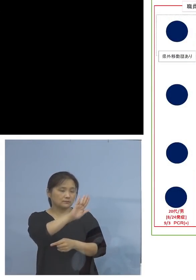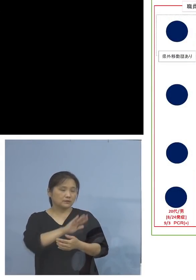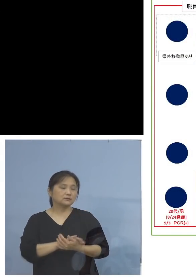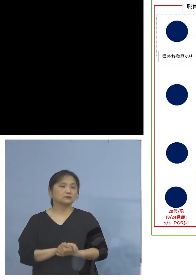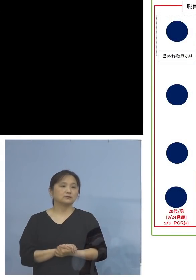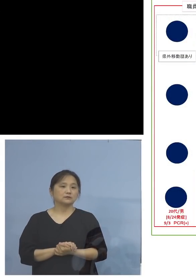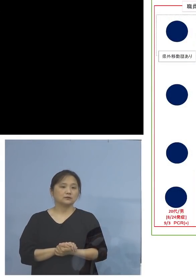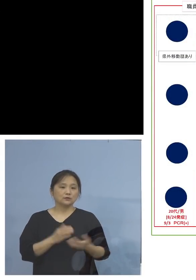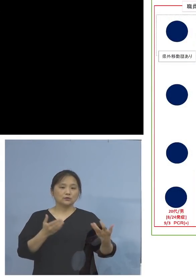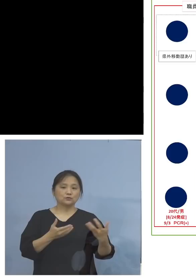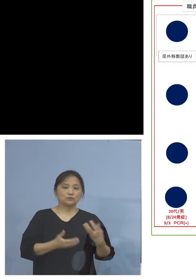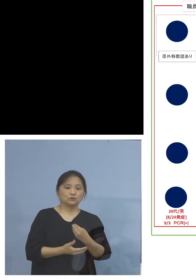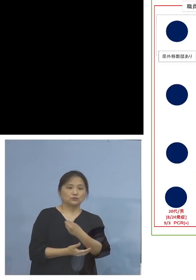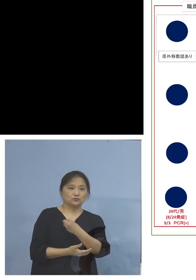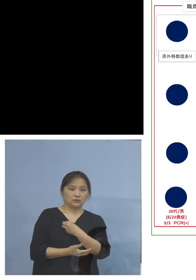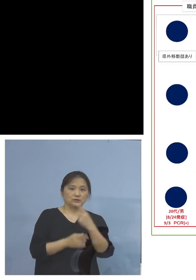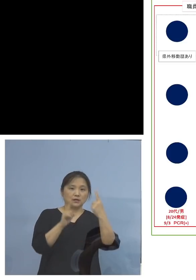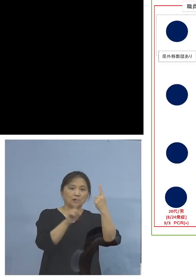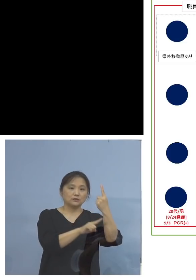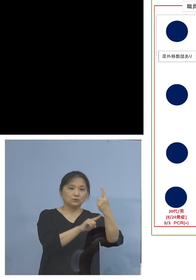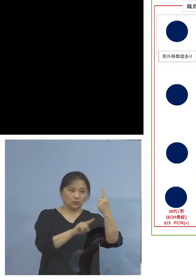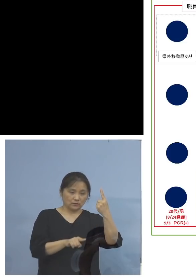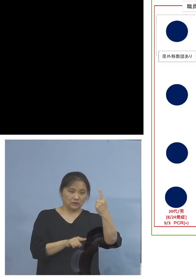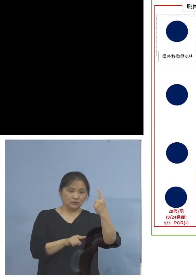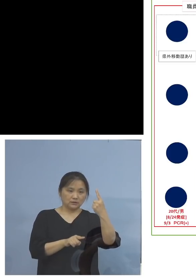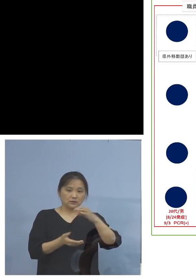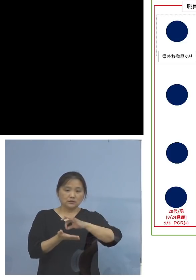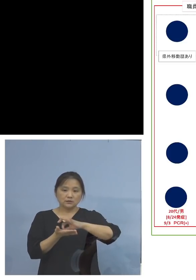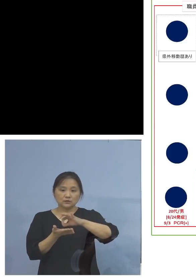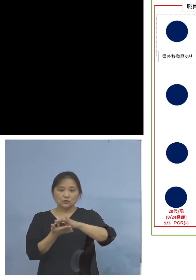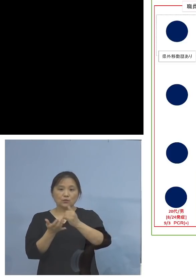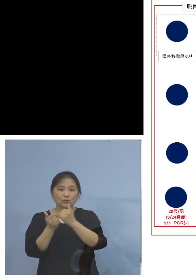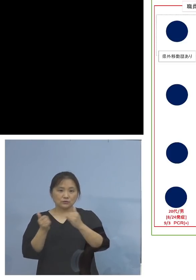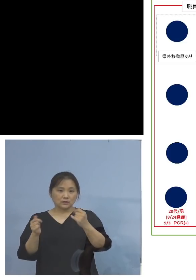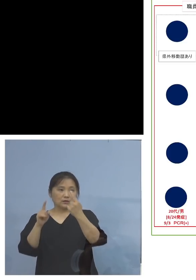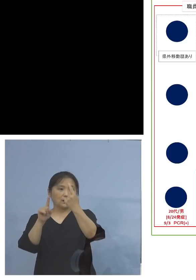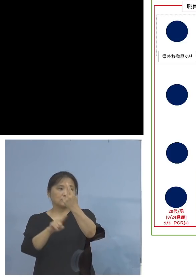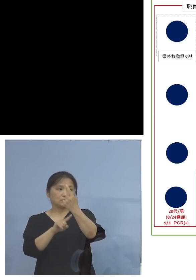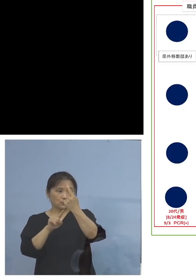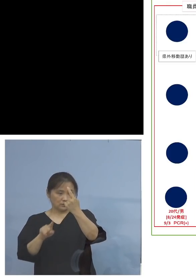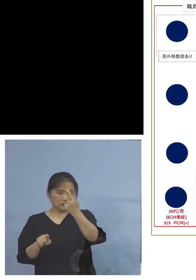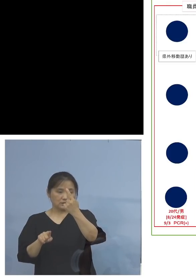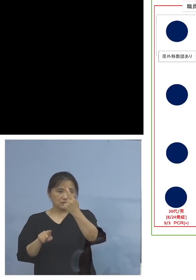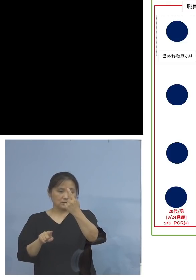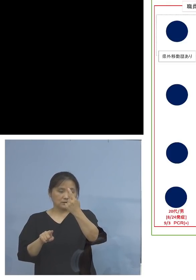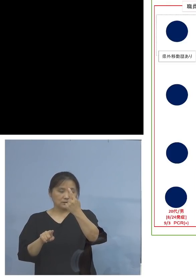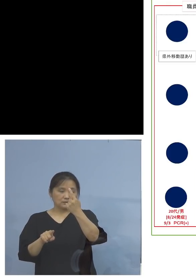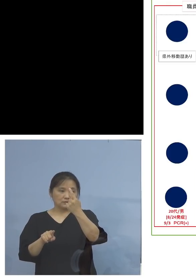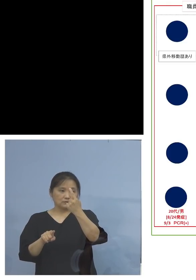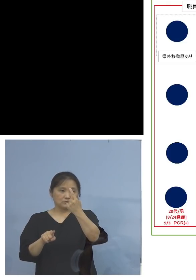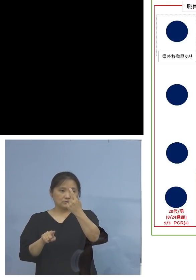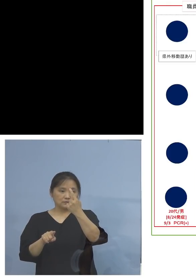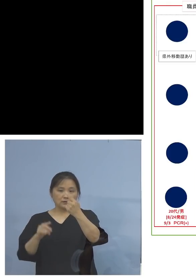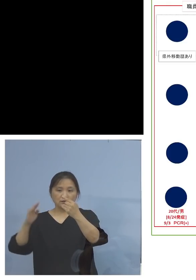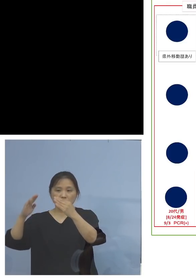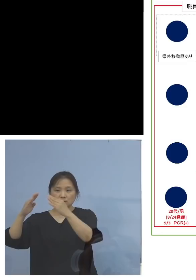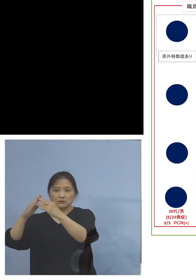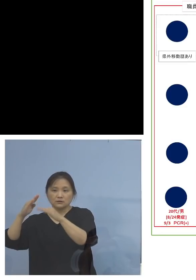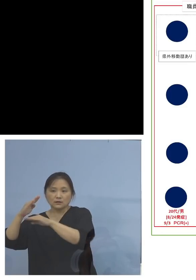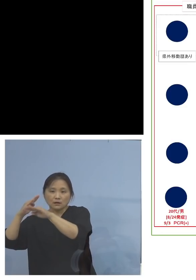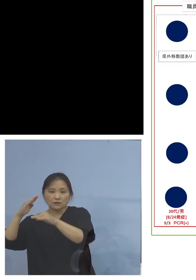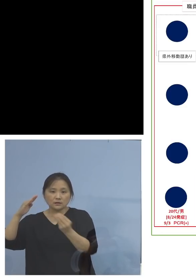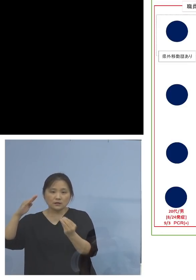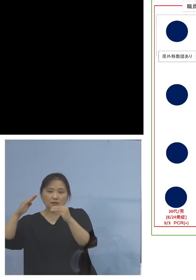職員の方で1名と利用者で1名 さらに家庭内感染ということで